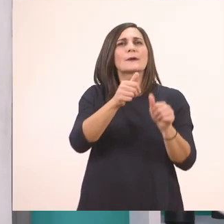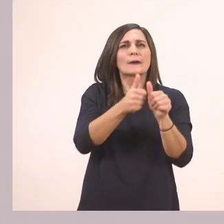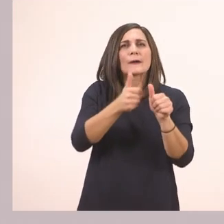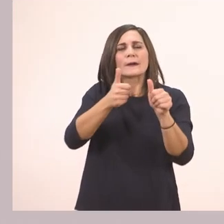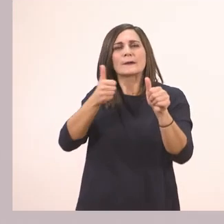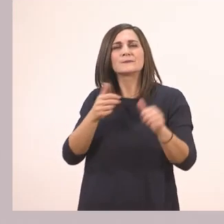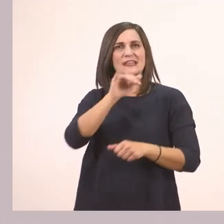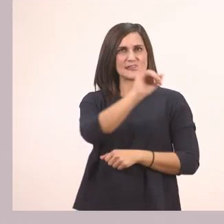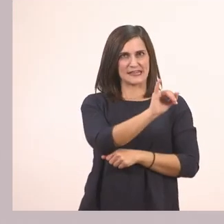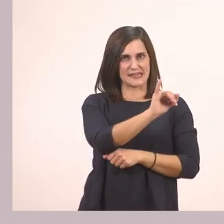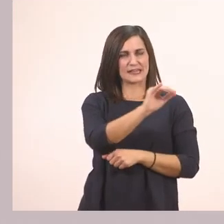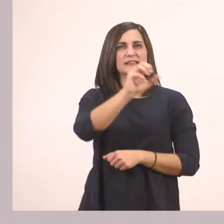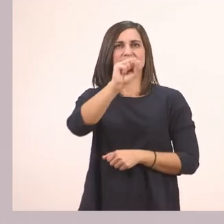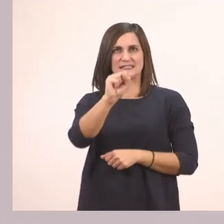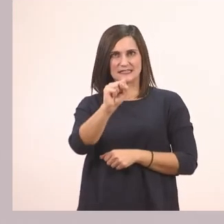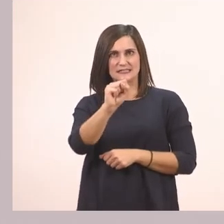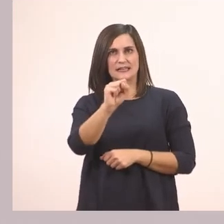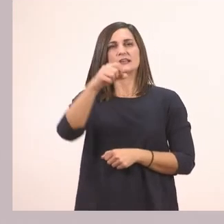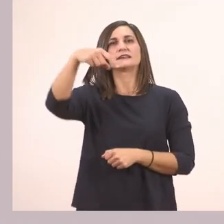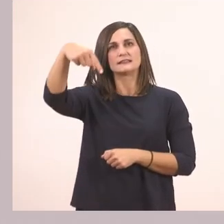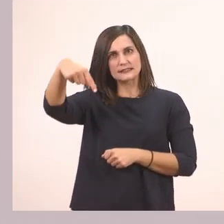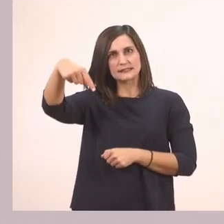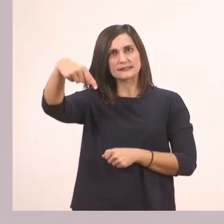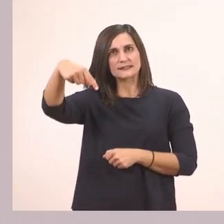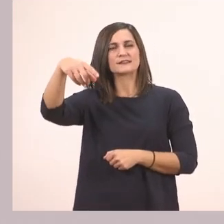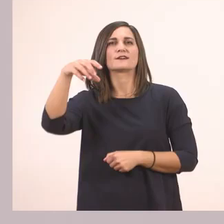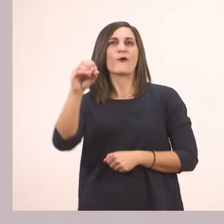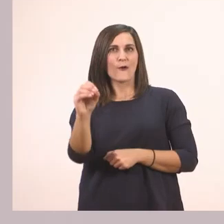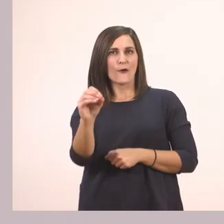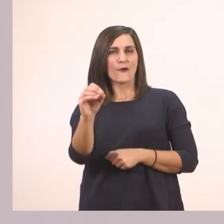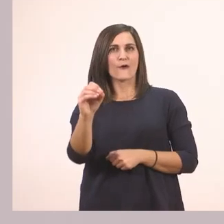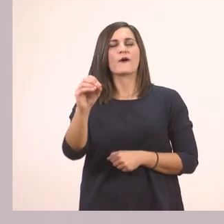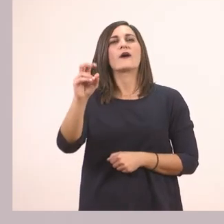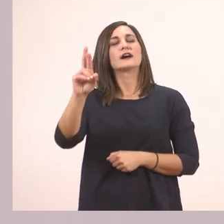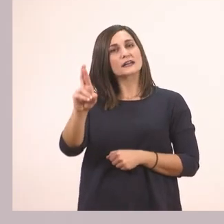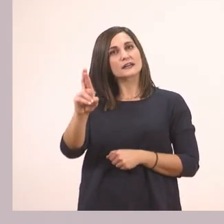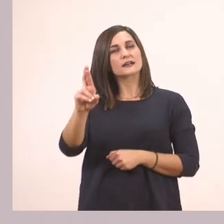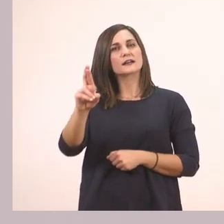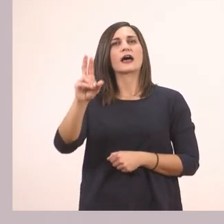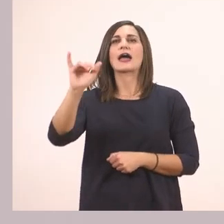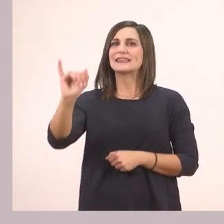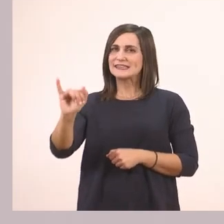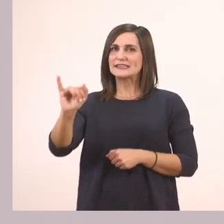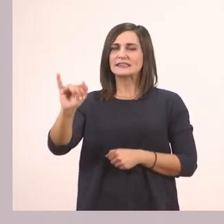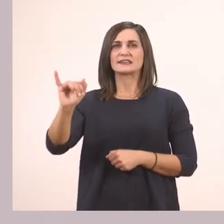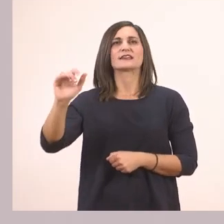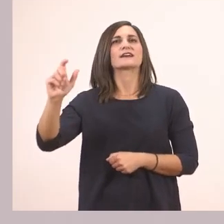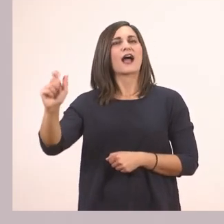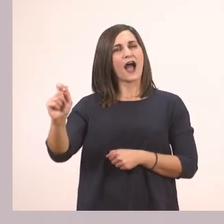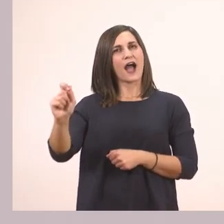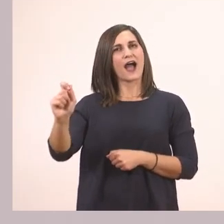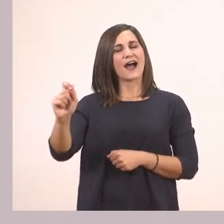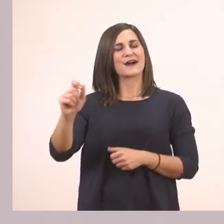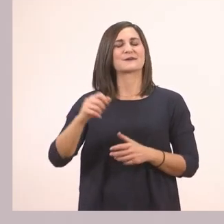ι - σ - τ - ο - ρ - ί - α